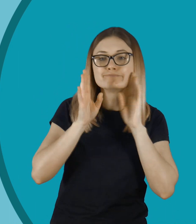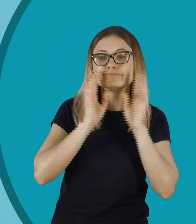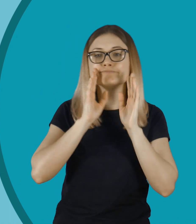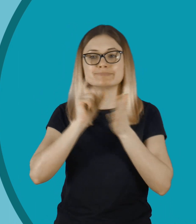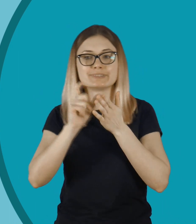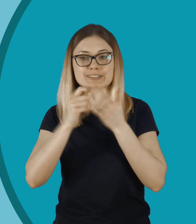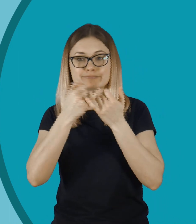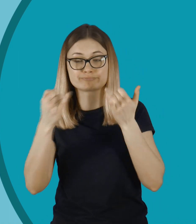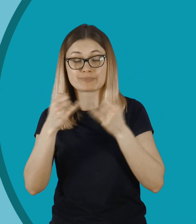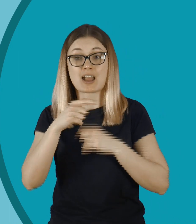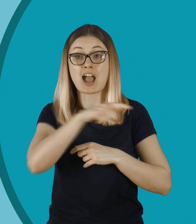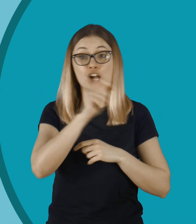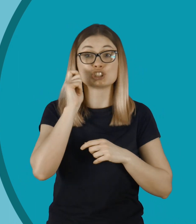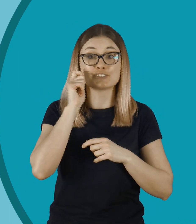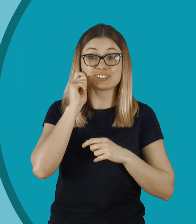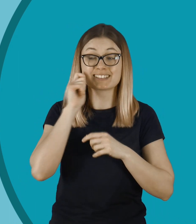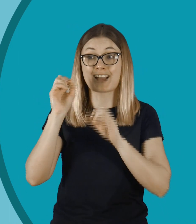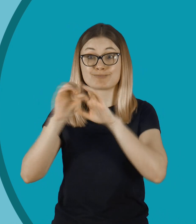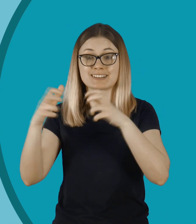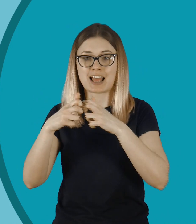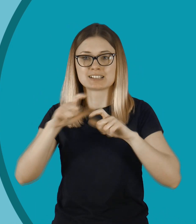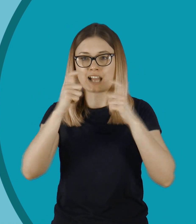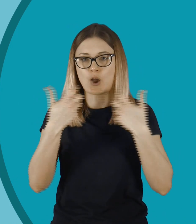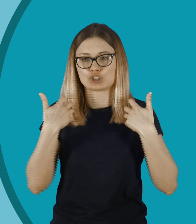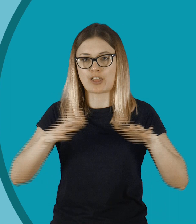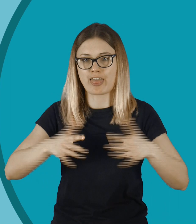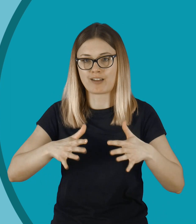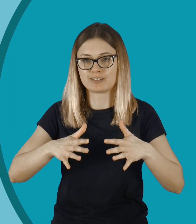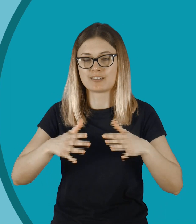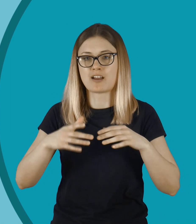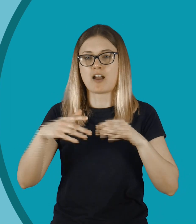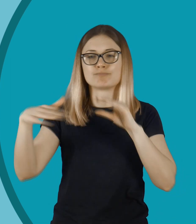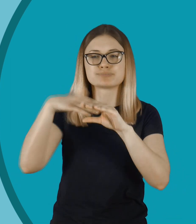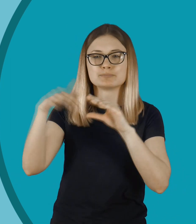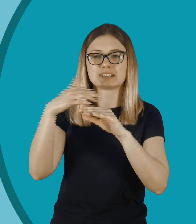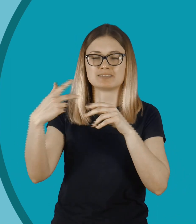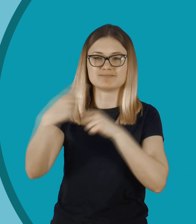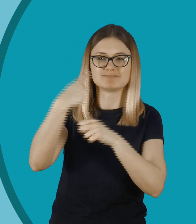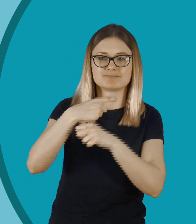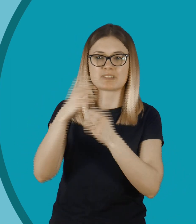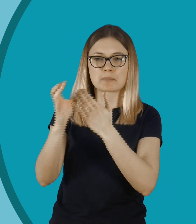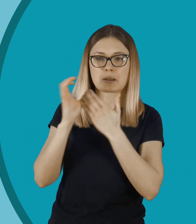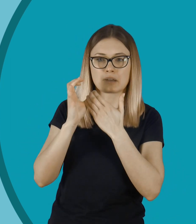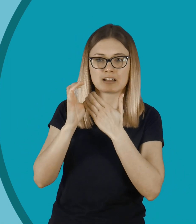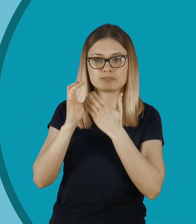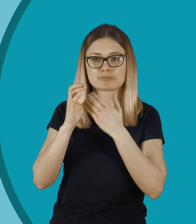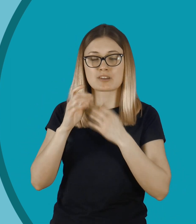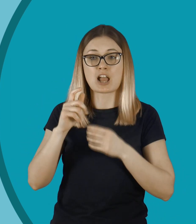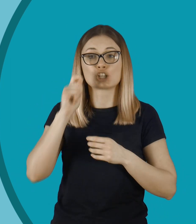Dla niej jest to trauma na całe życie. ...spotkać się z falą hejtu przez to... Ciężko to będzie wymazać z pamięci.